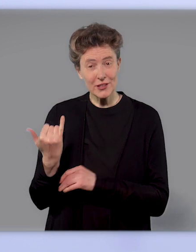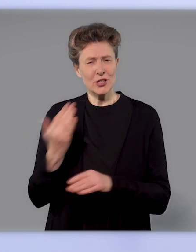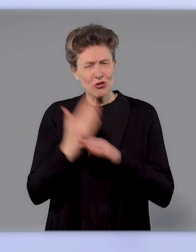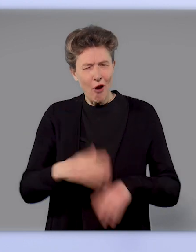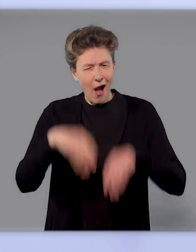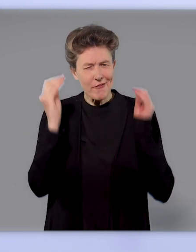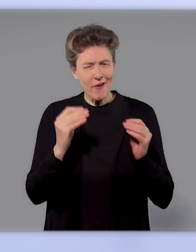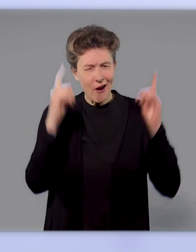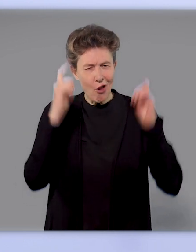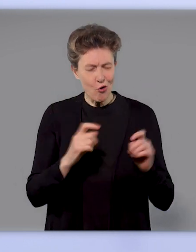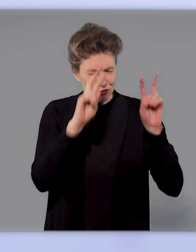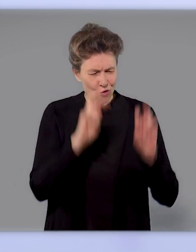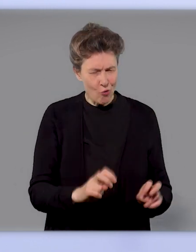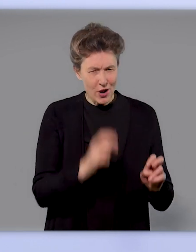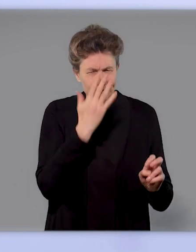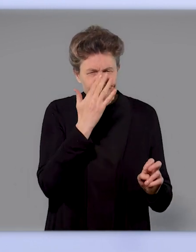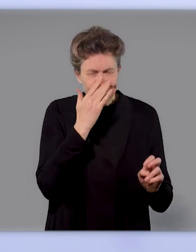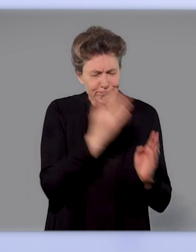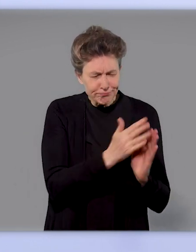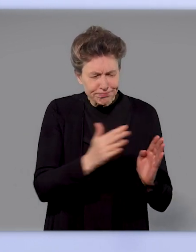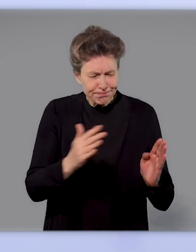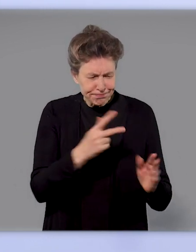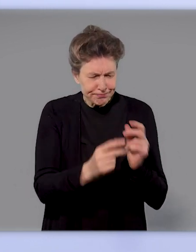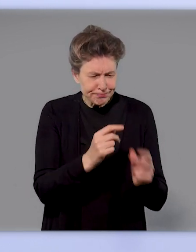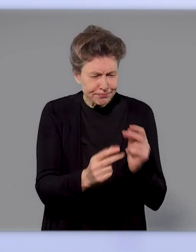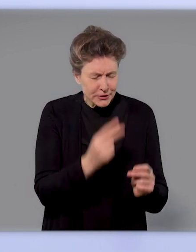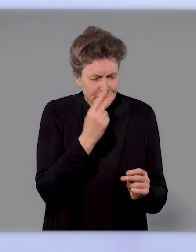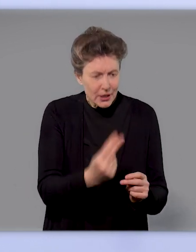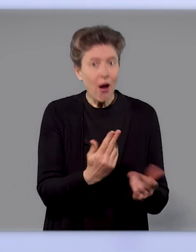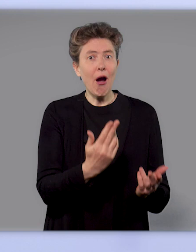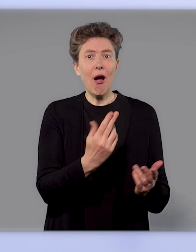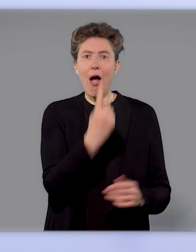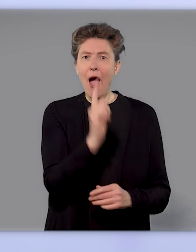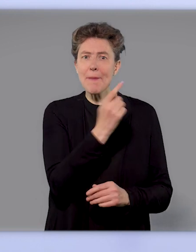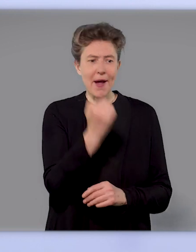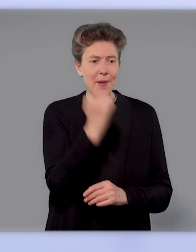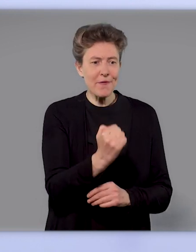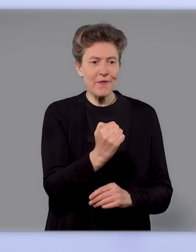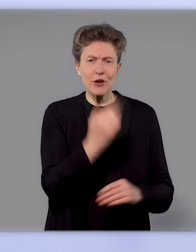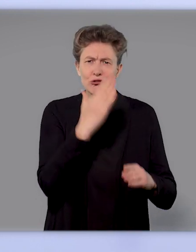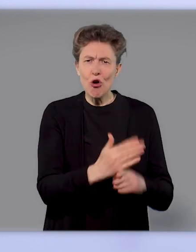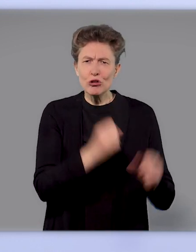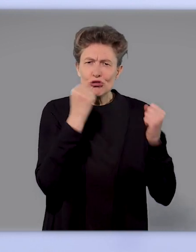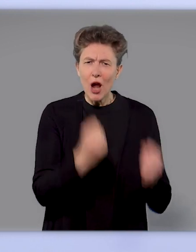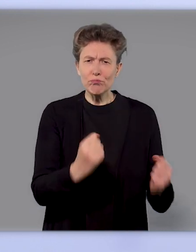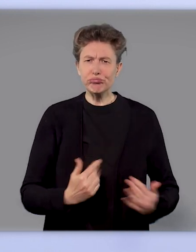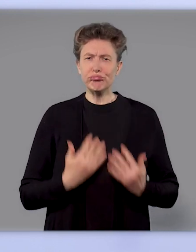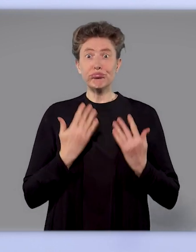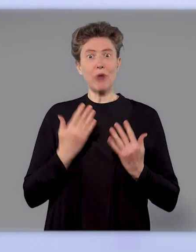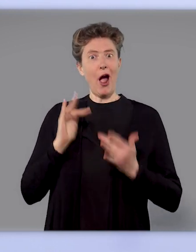dass schon eine Impfung zu hohen Antikörpertitern führt. Die haben dann die Wirksamkeitsstudien, die Phase 3-Studien,